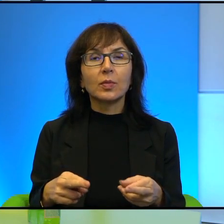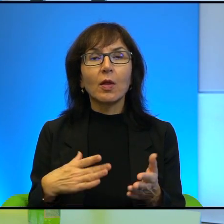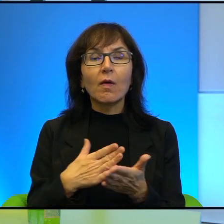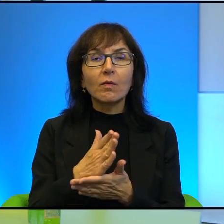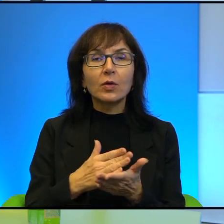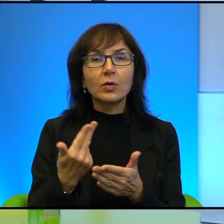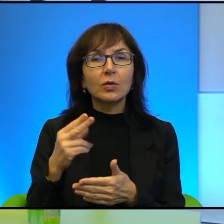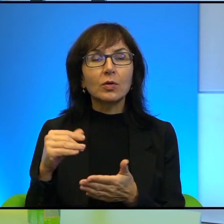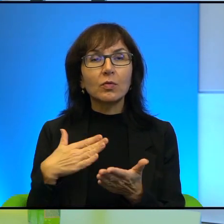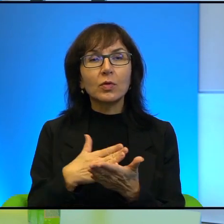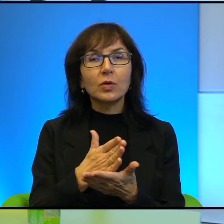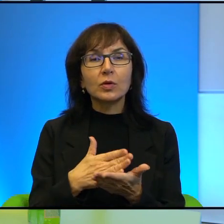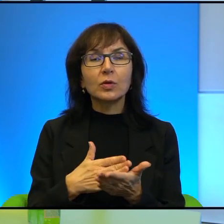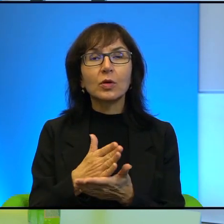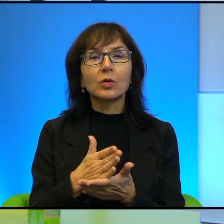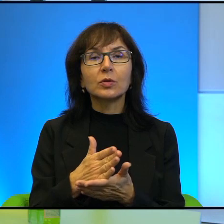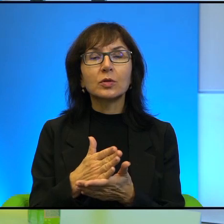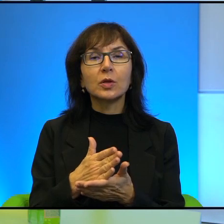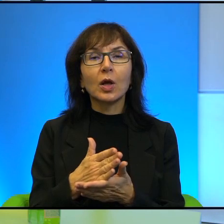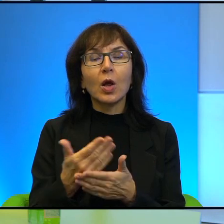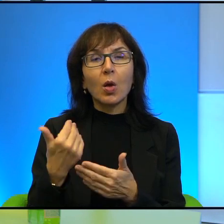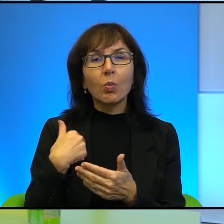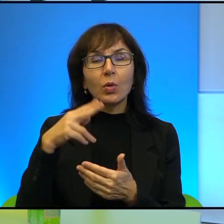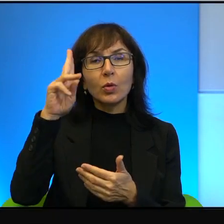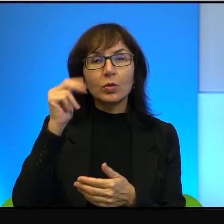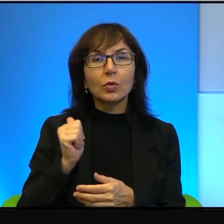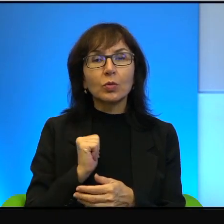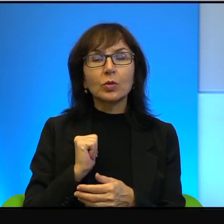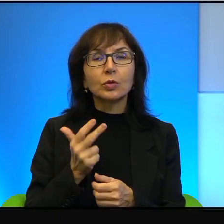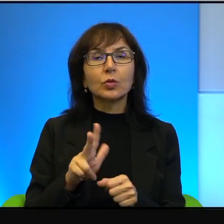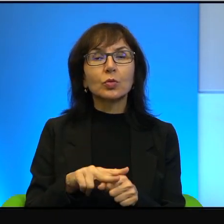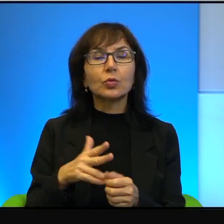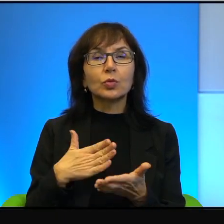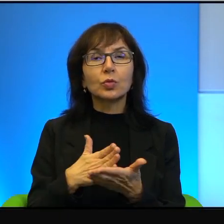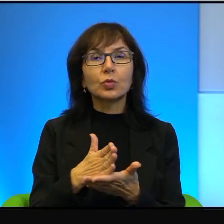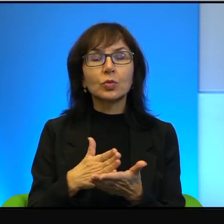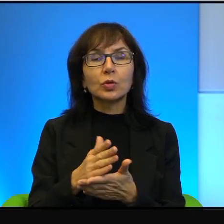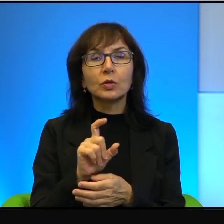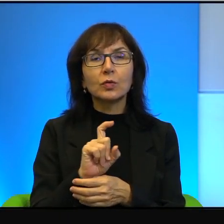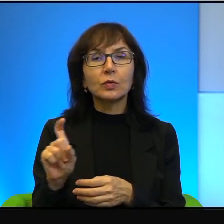i niewierzących, exżołnierzy, którzy służyli no podczas, podczas wojen